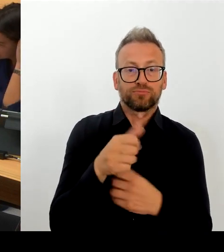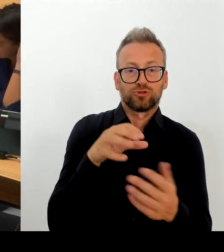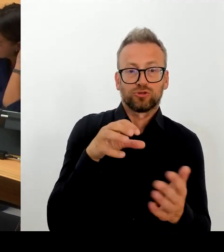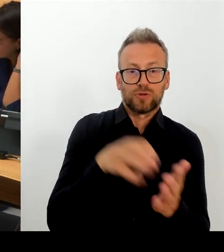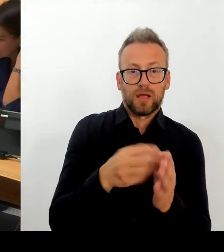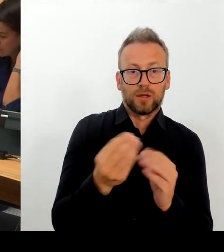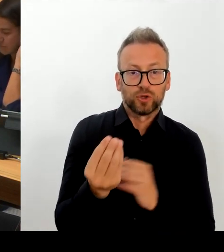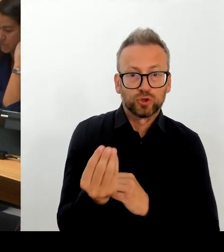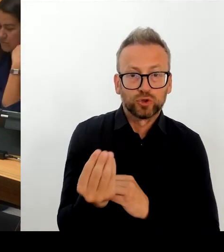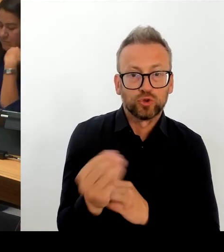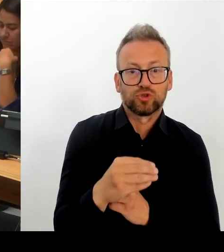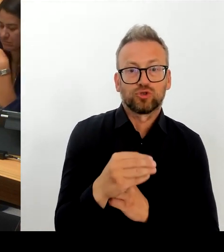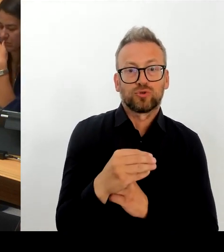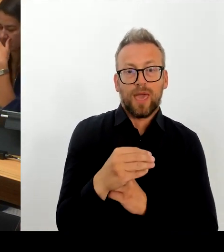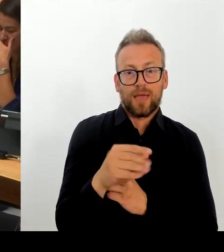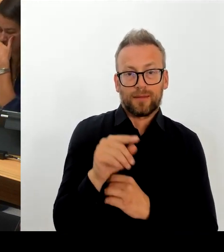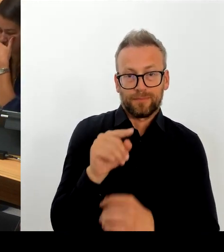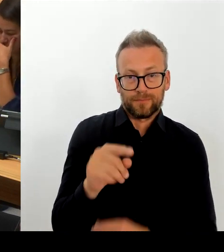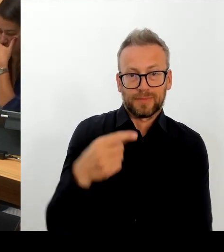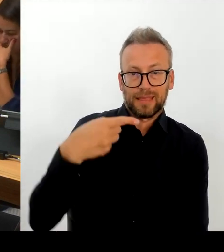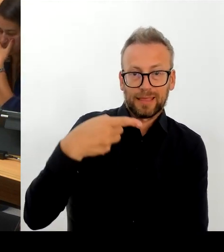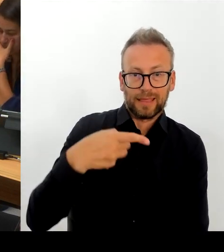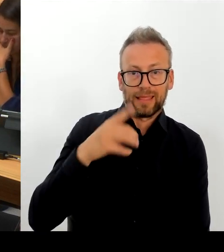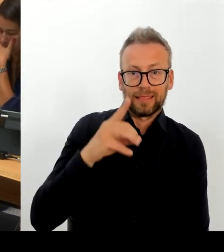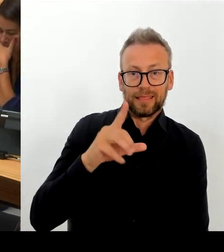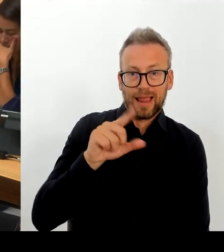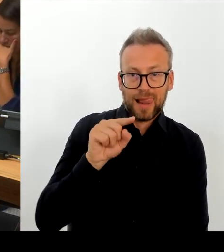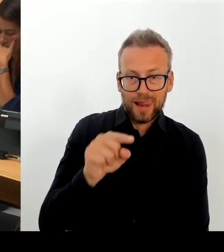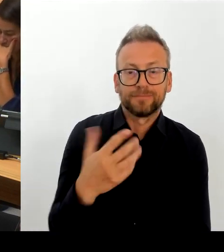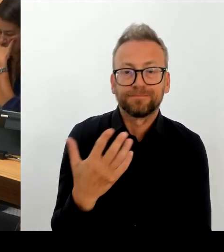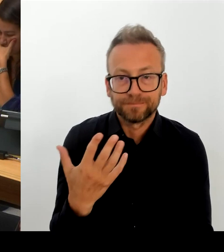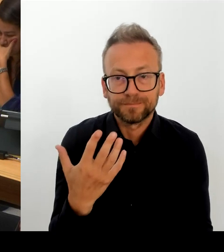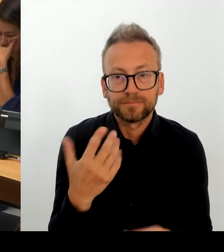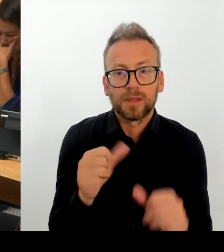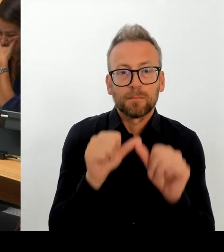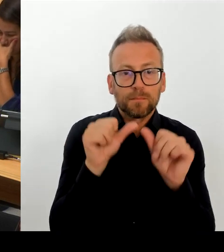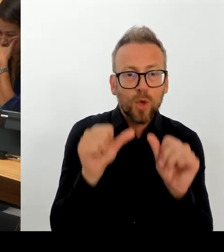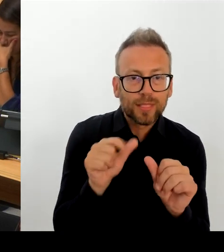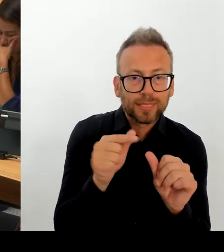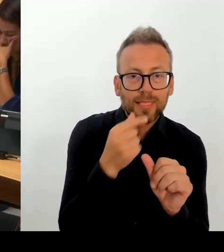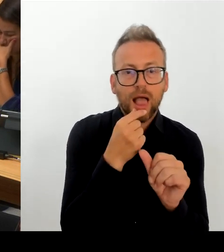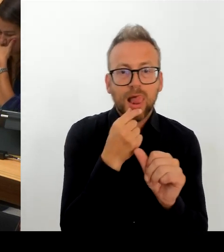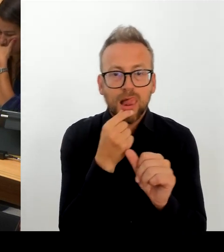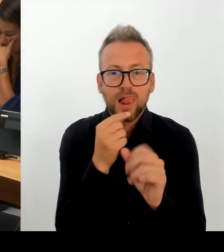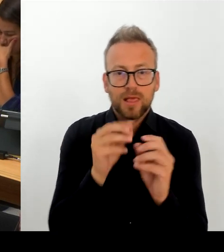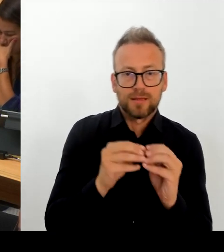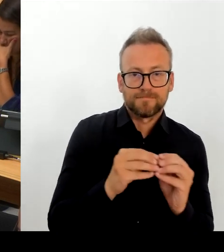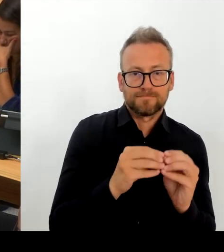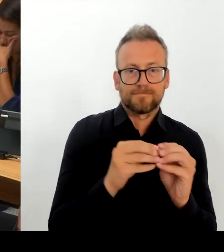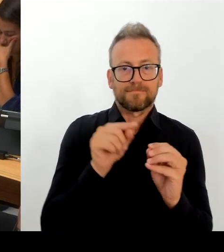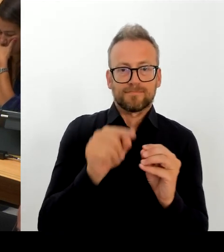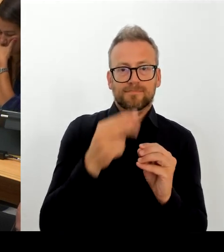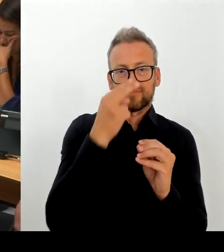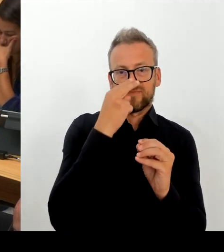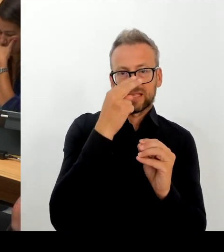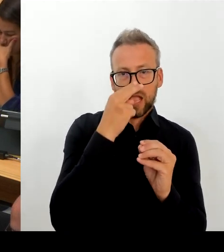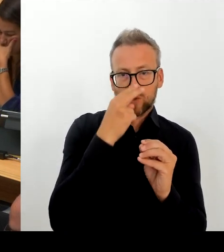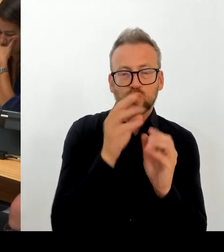Konkurrenzsituation innerhalb des Tarifrahmens der GDL flexiblere Lösungen brauchen als sie bisher uns zugestanden sind.